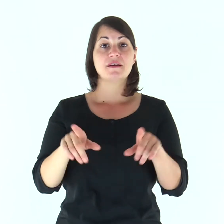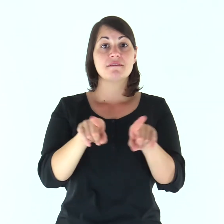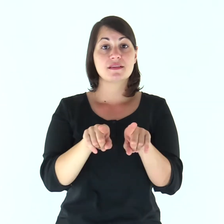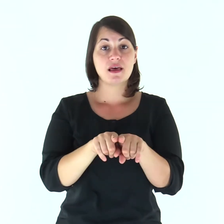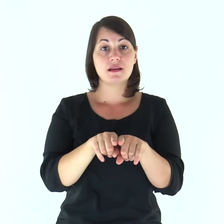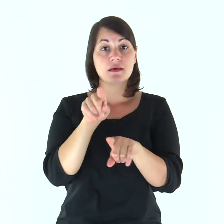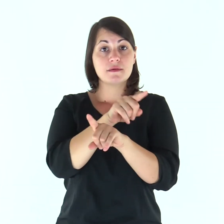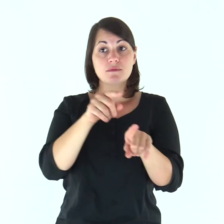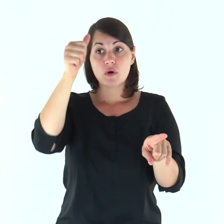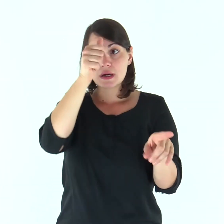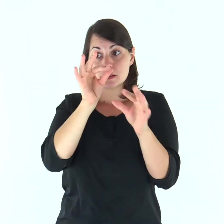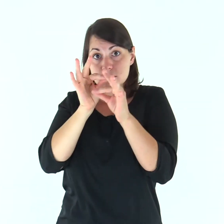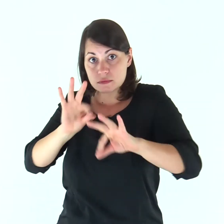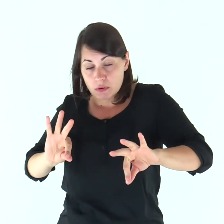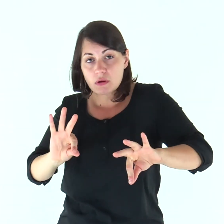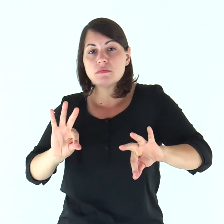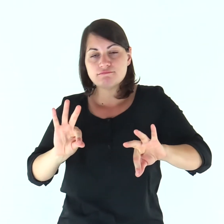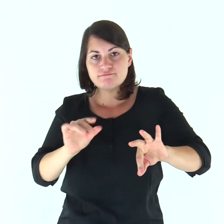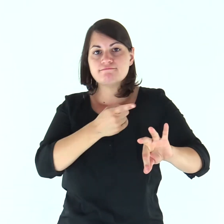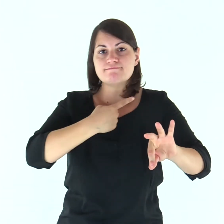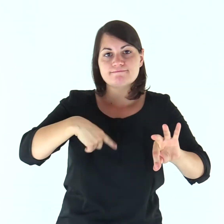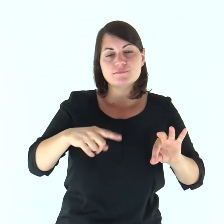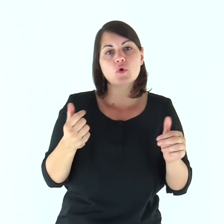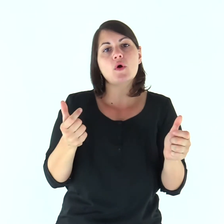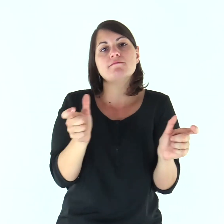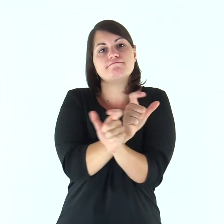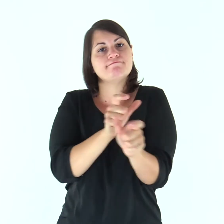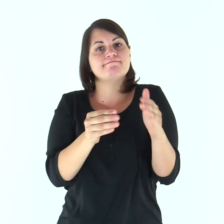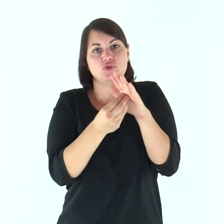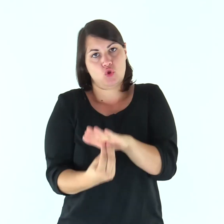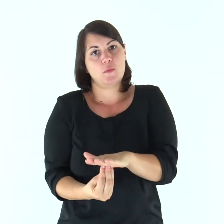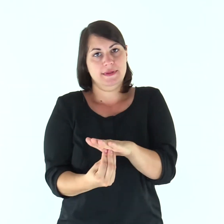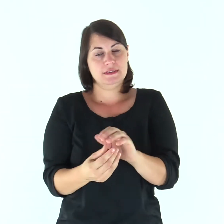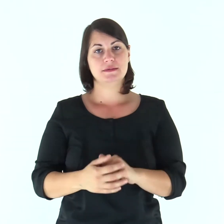Fratelli, nel timore di Cristo, siate sottomessi gli uni agli altri: